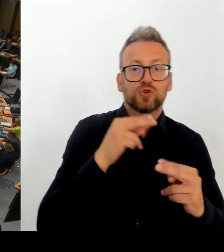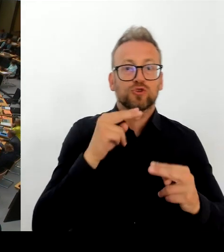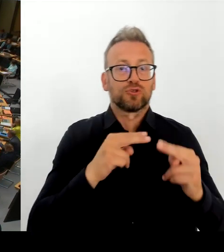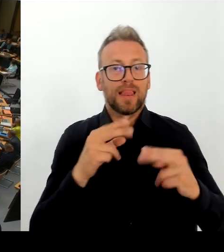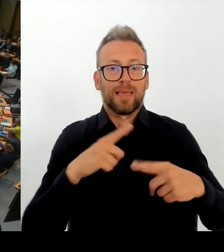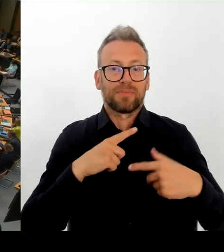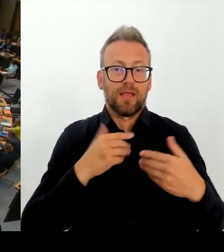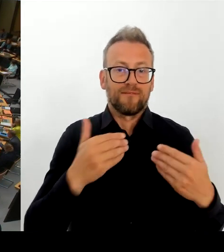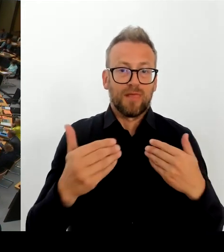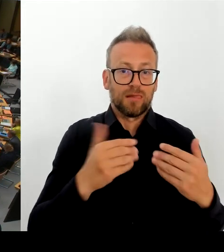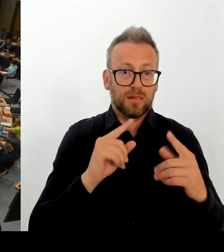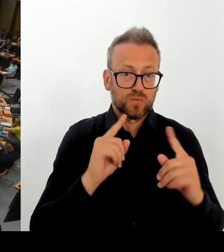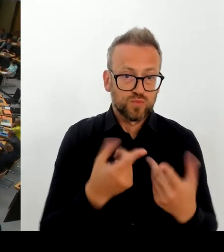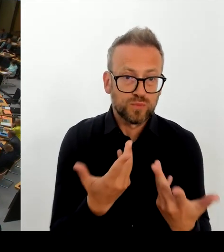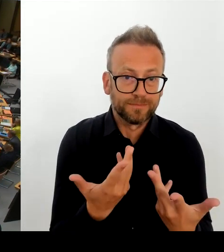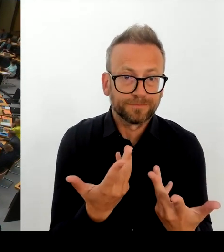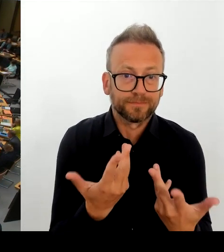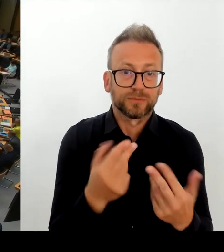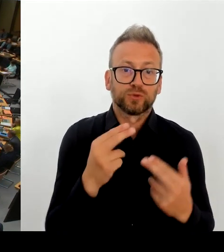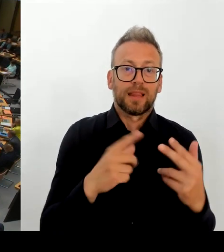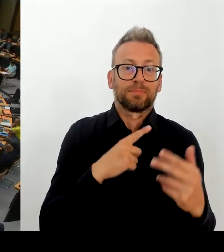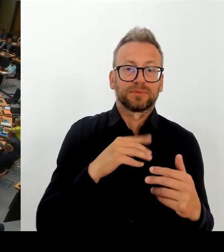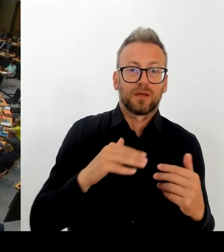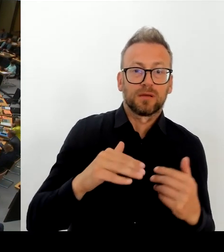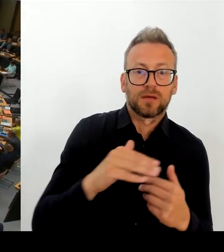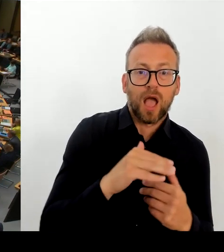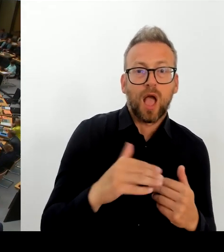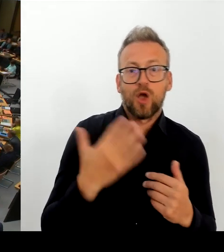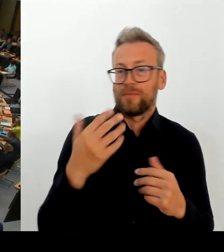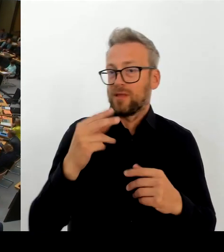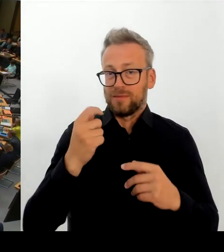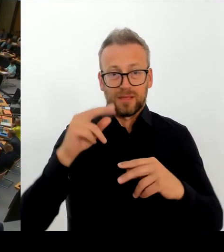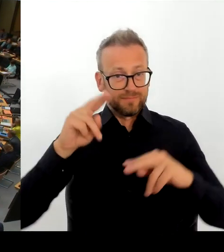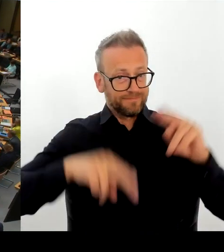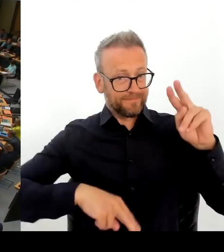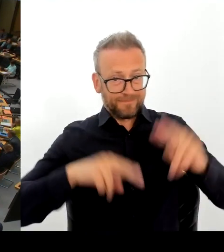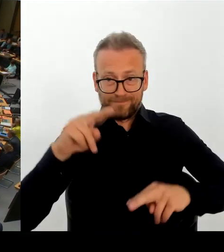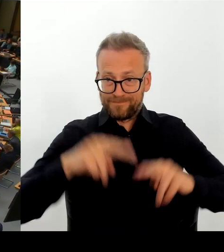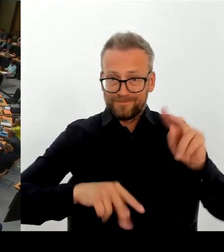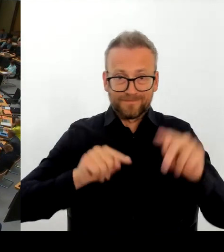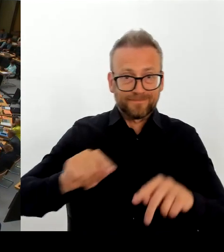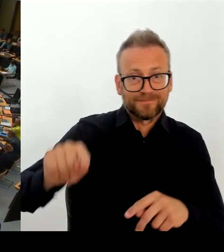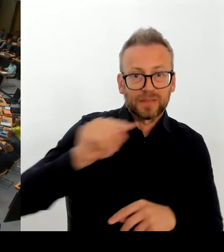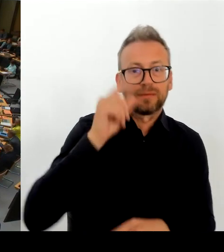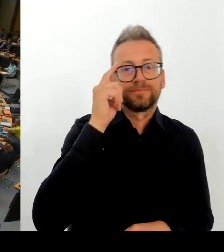immer noch in Konsequenz, wenn Sie sich nicht durchsetzen können Den TVL anzugleichen an den TVöD.